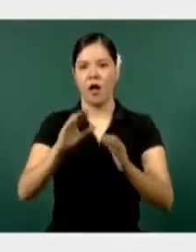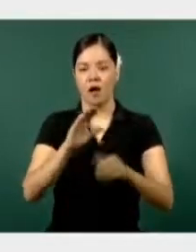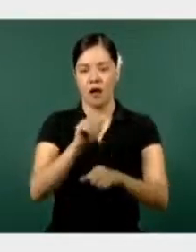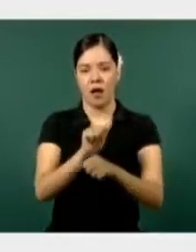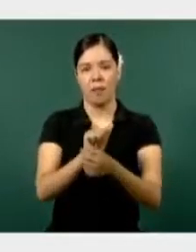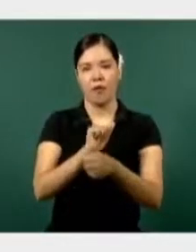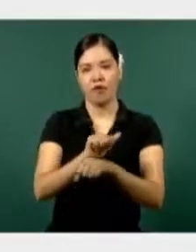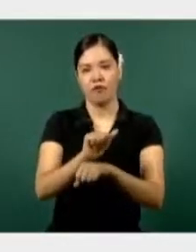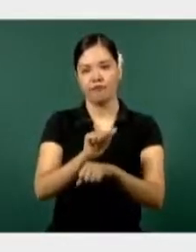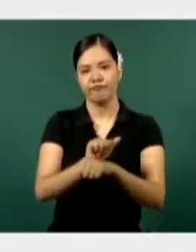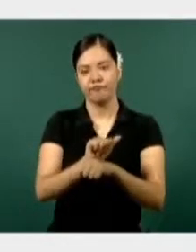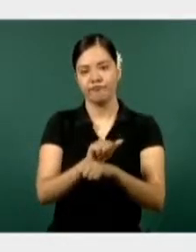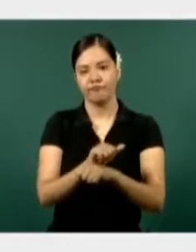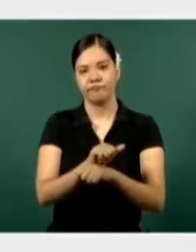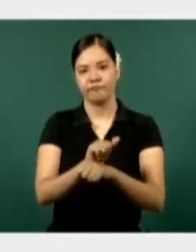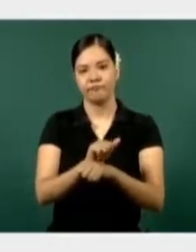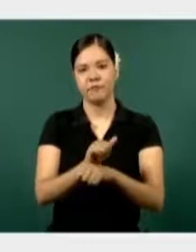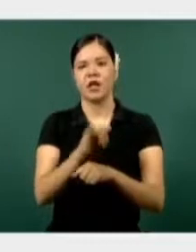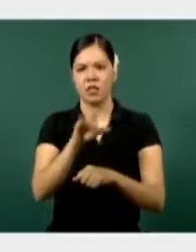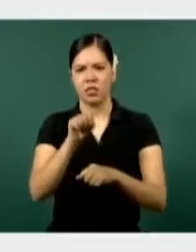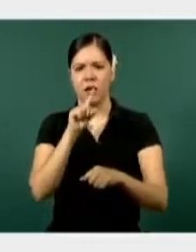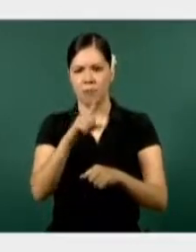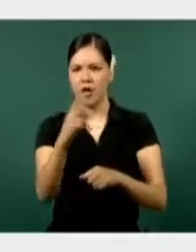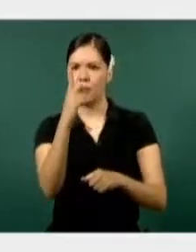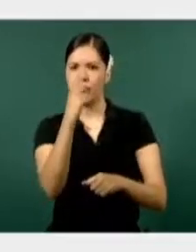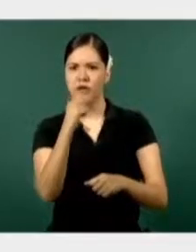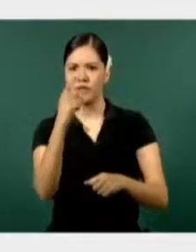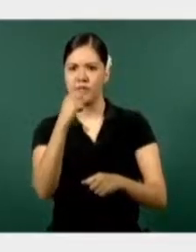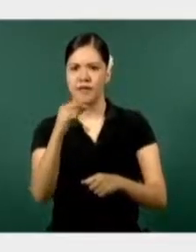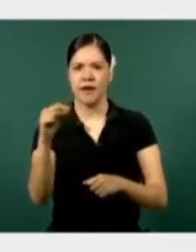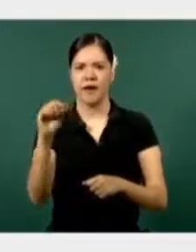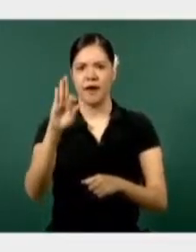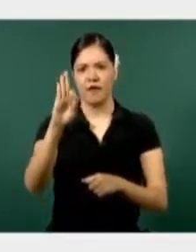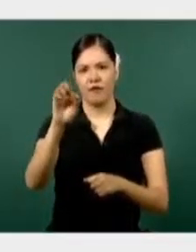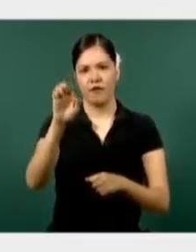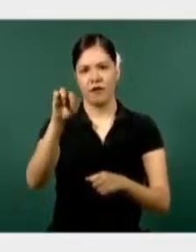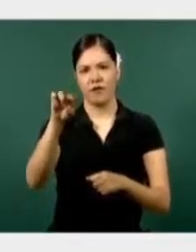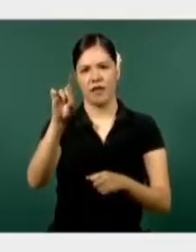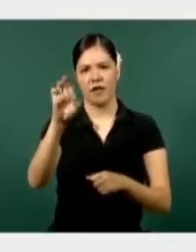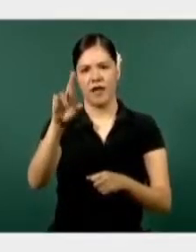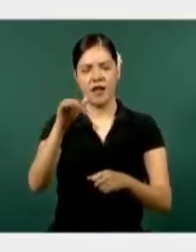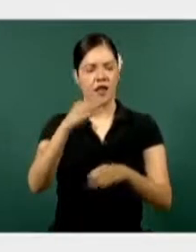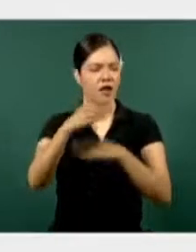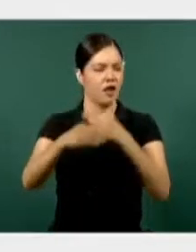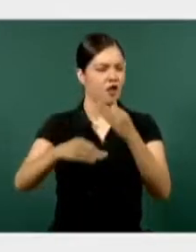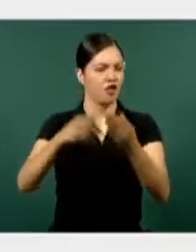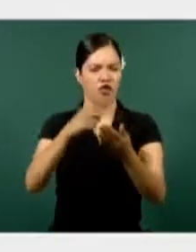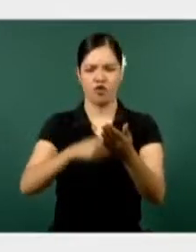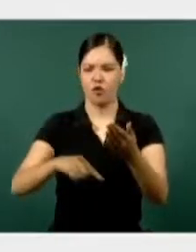La Policía Federal también con una presencia en seis municipios del estado, la fiscalía